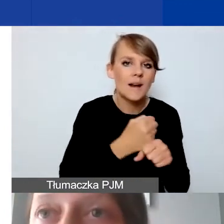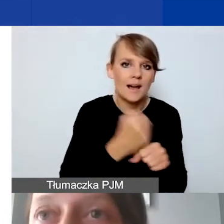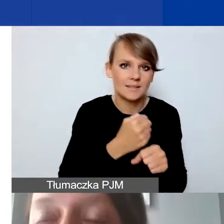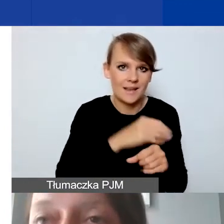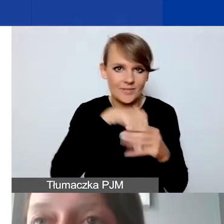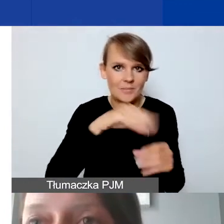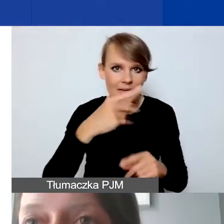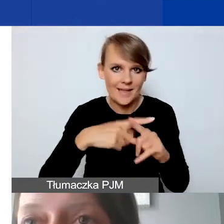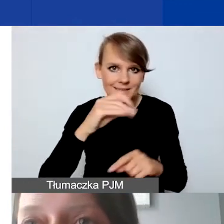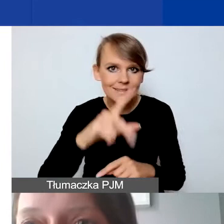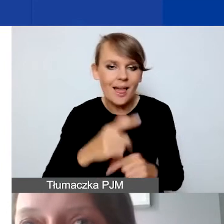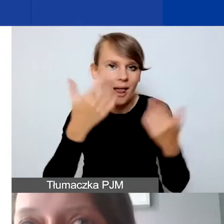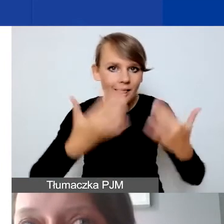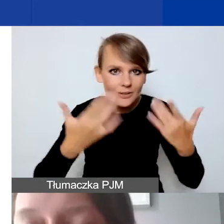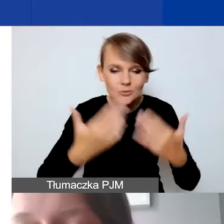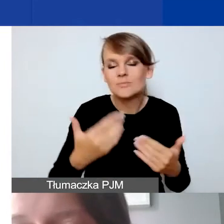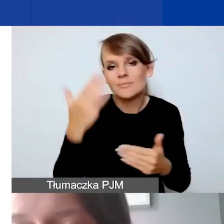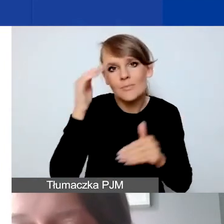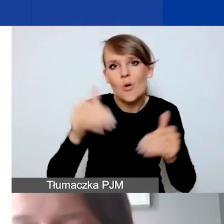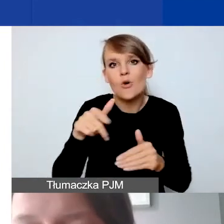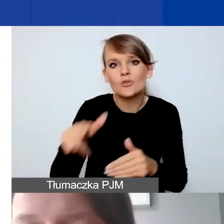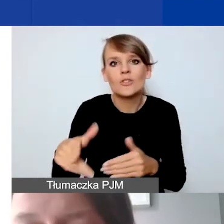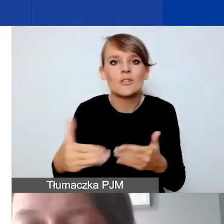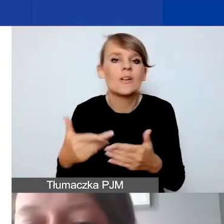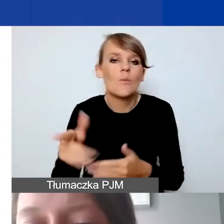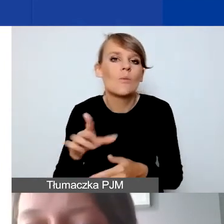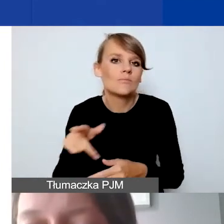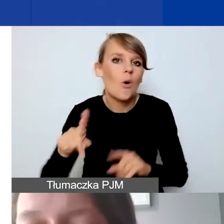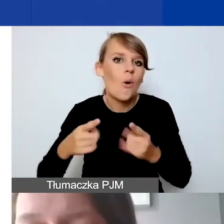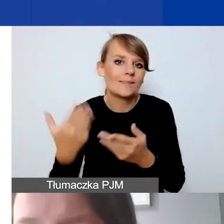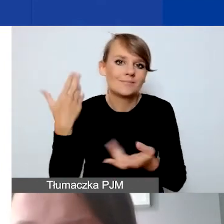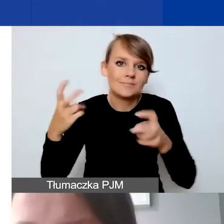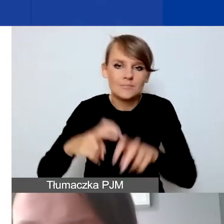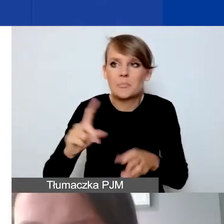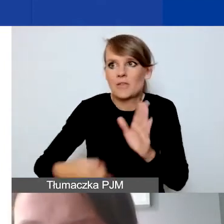że dla młodych organizacji może to być pierwsze zmierzenie się budżetem. Jeszcze raz podkreślam,